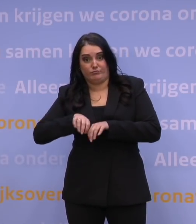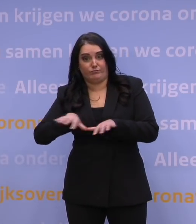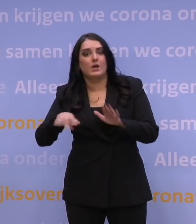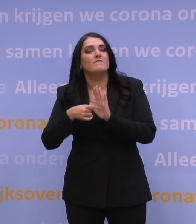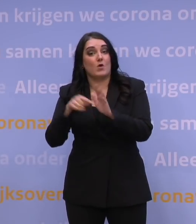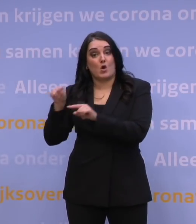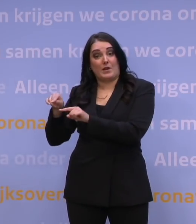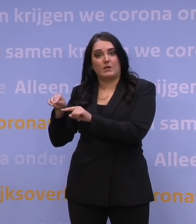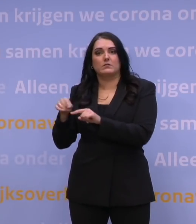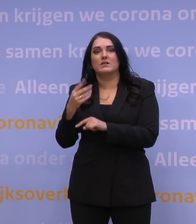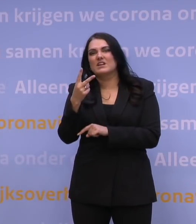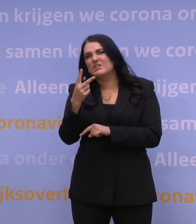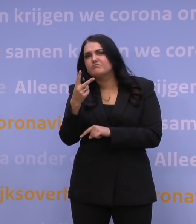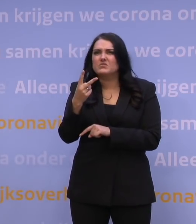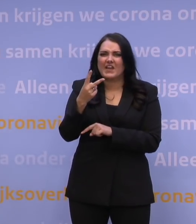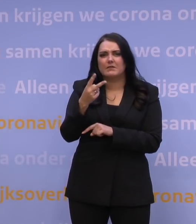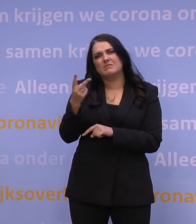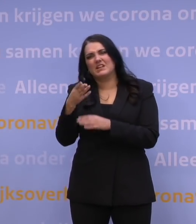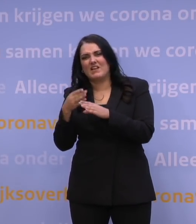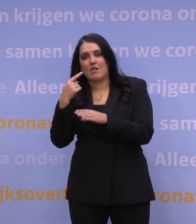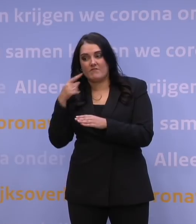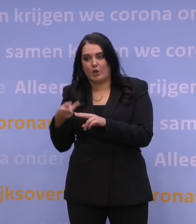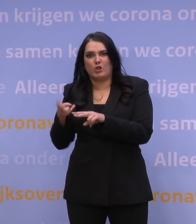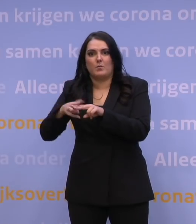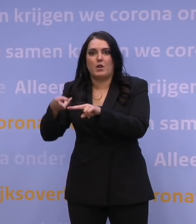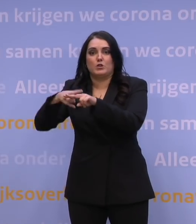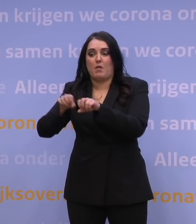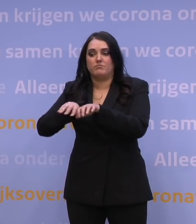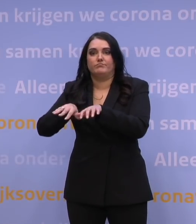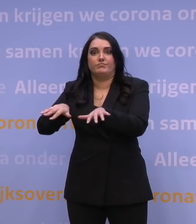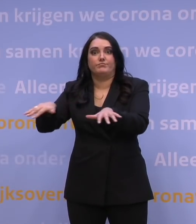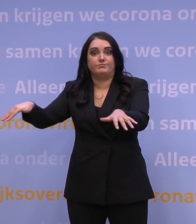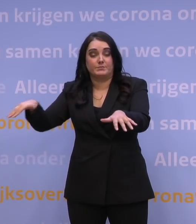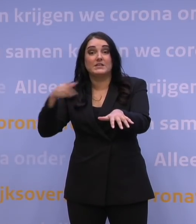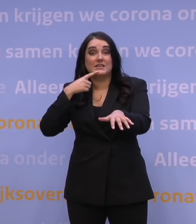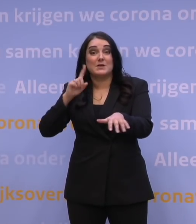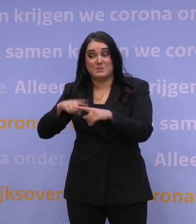Om de twee, tweeënhalve dag een verdubbeling. Dan ijlen de ziekenhuisopnames erachteraan,